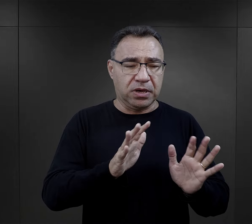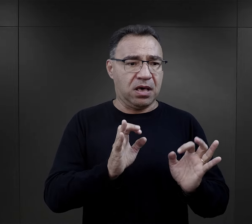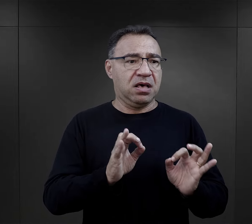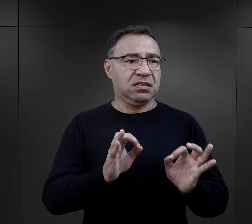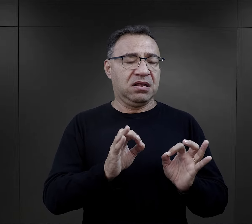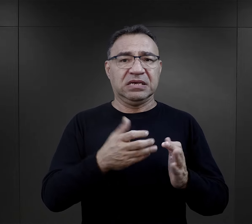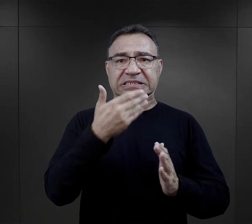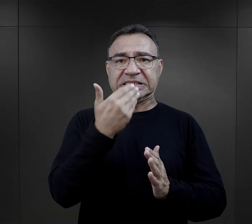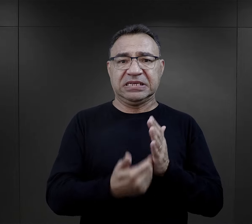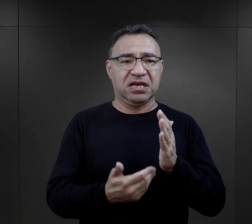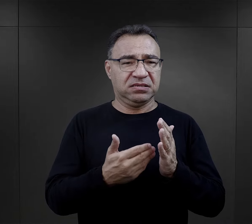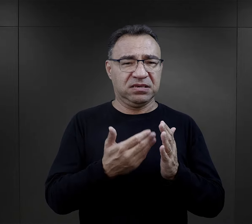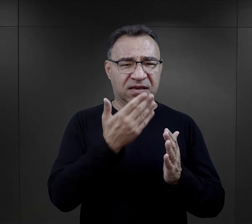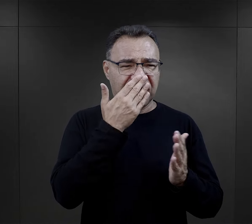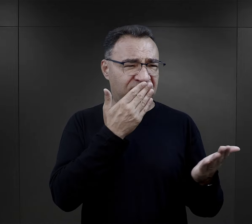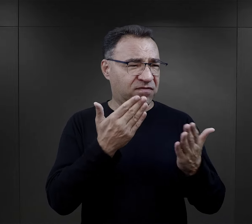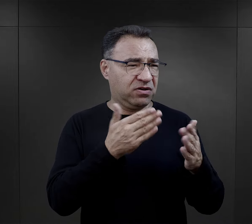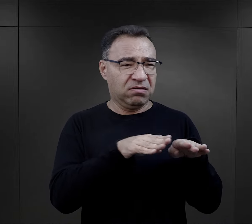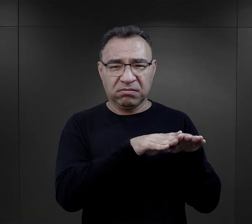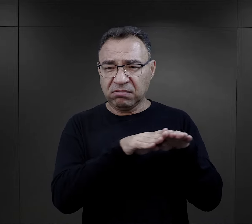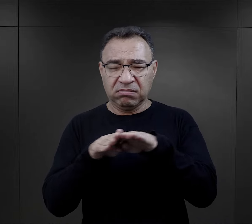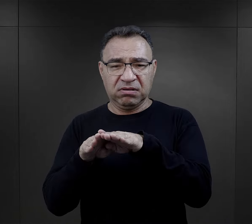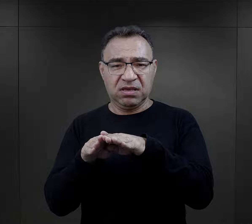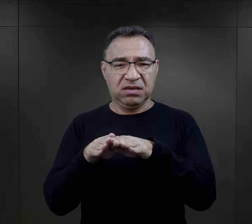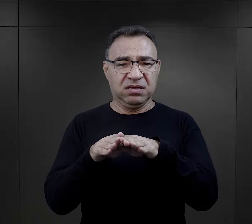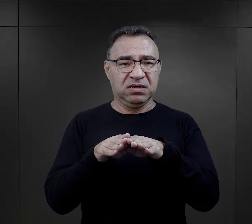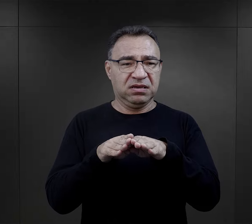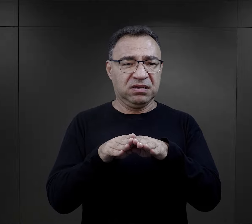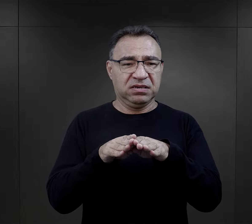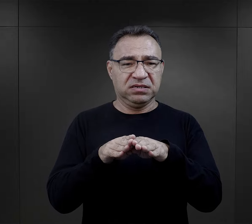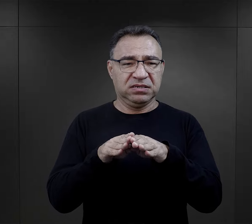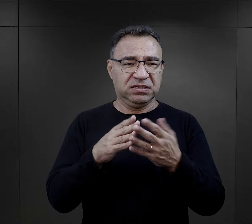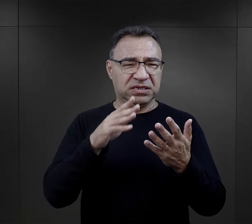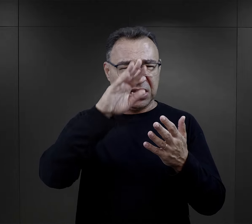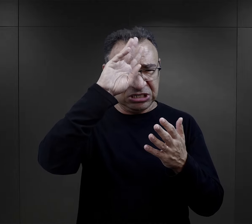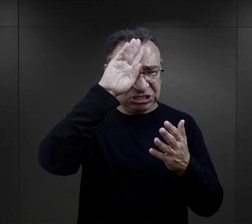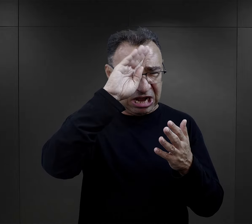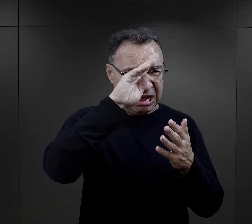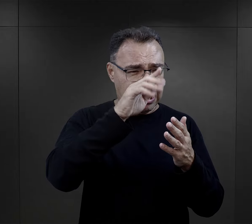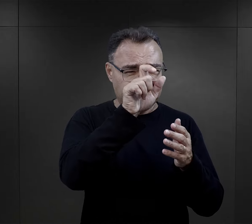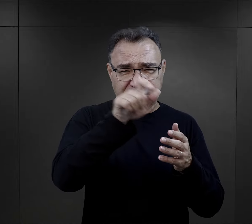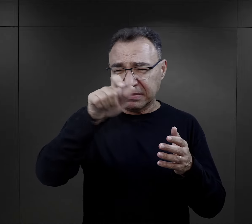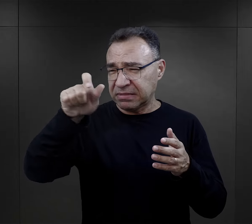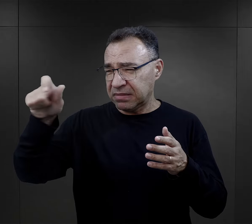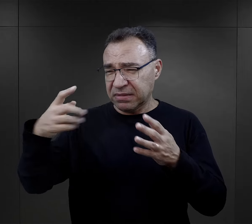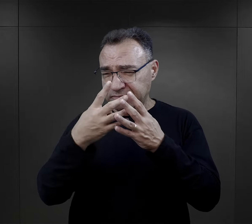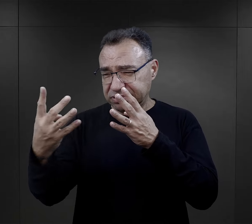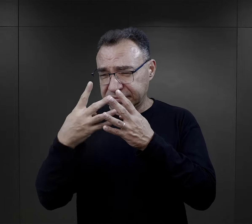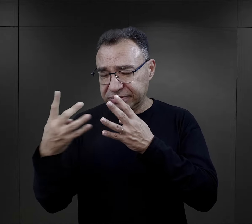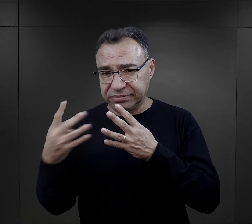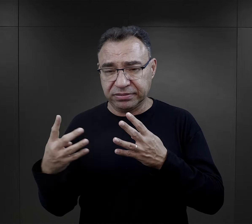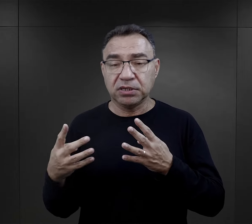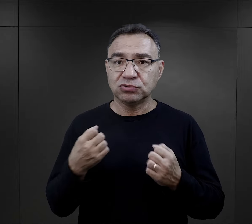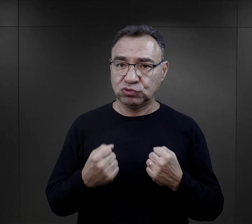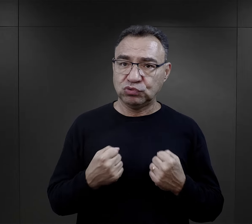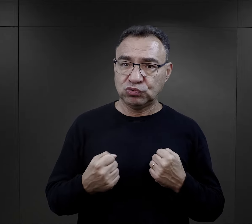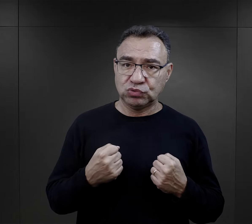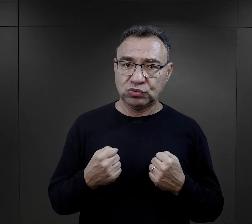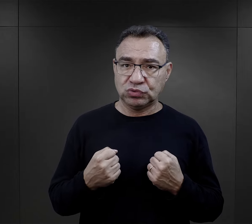i teraz nagle wszystkie wyglądają jak taka wielka szara masa, było trudnym momentem